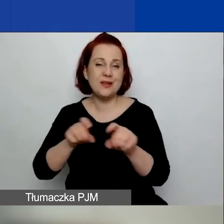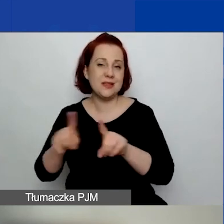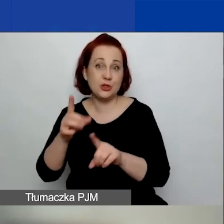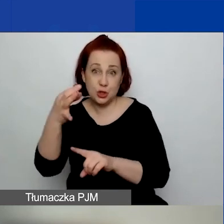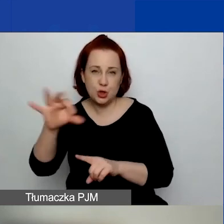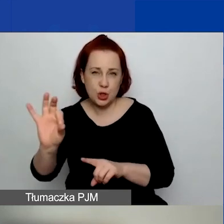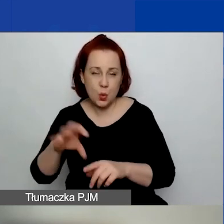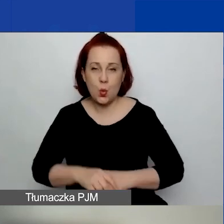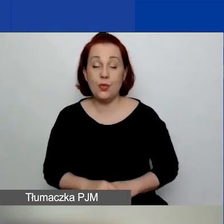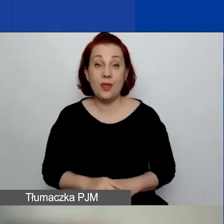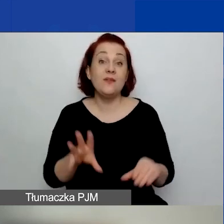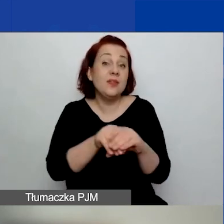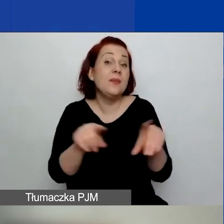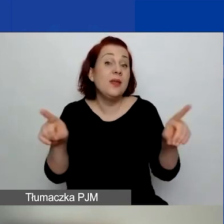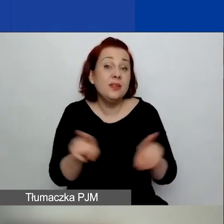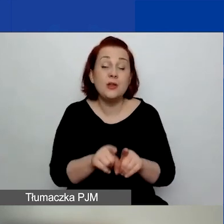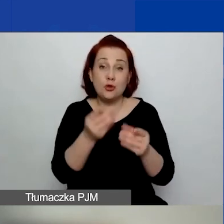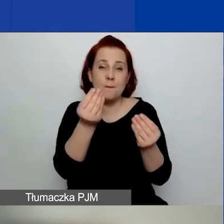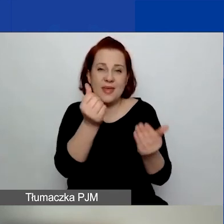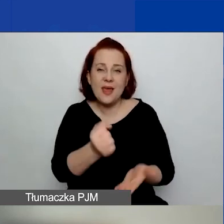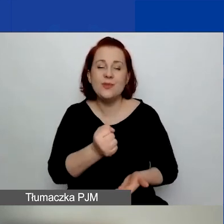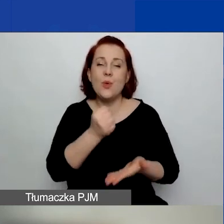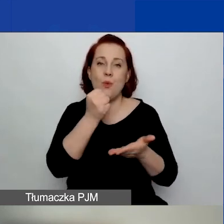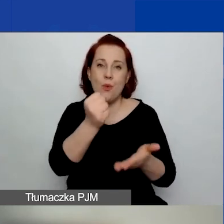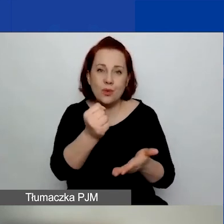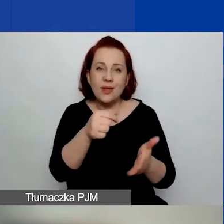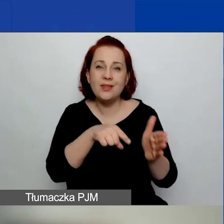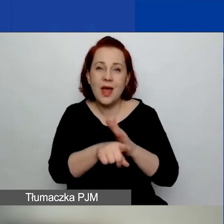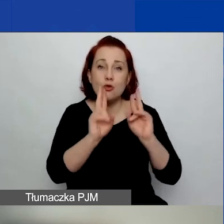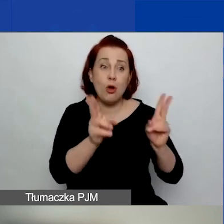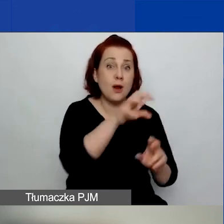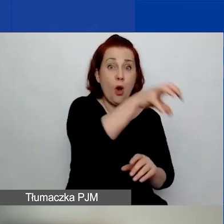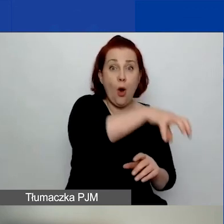Tutaj też te kwoty, które są na poszczególne obszary, są sztywne.